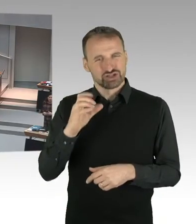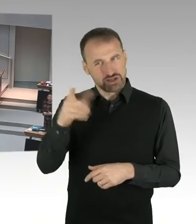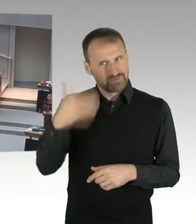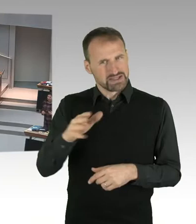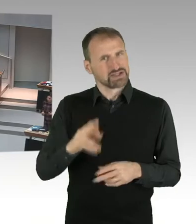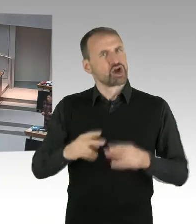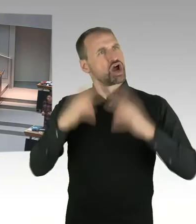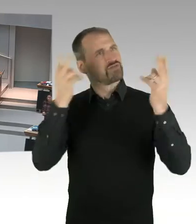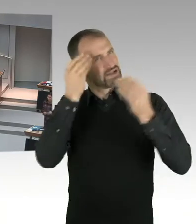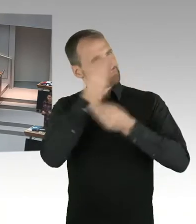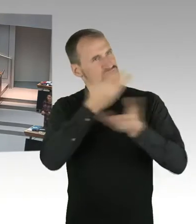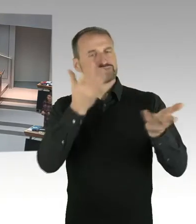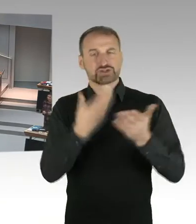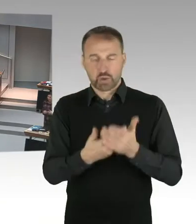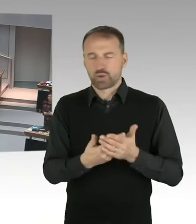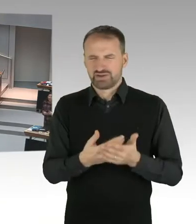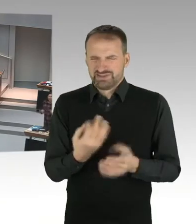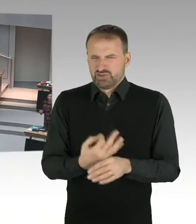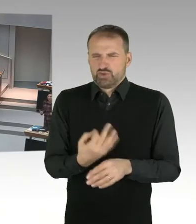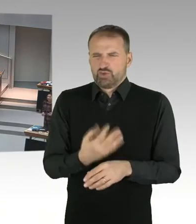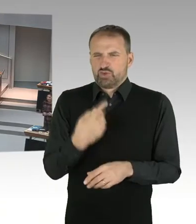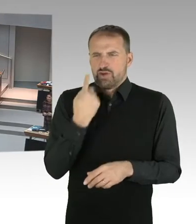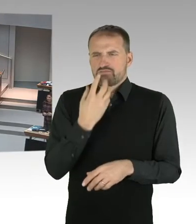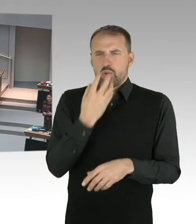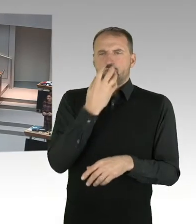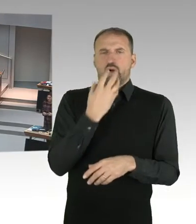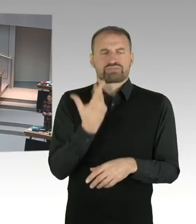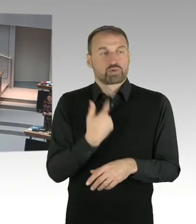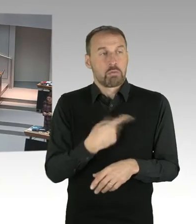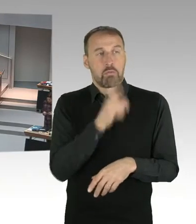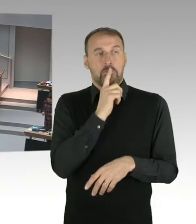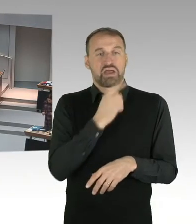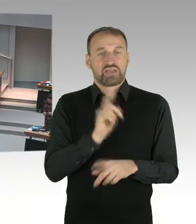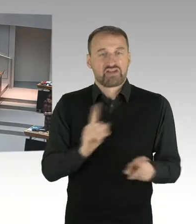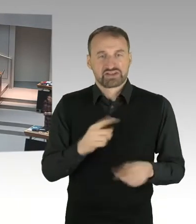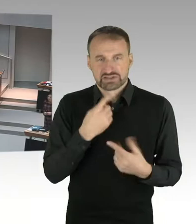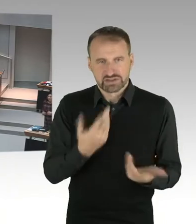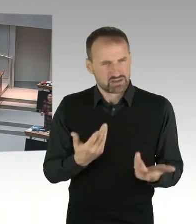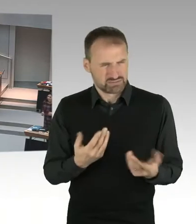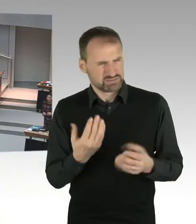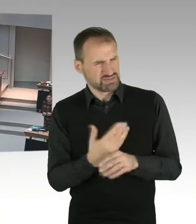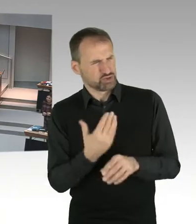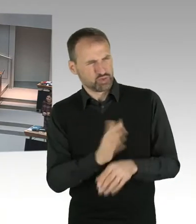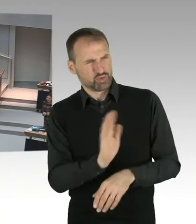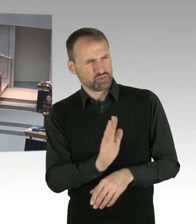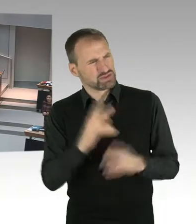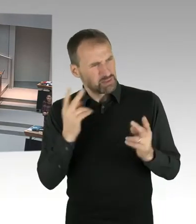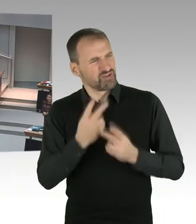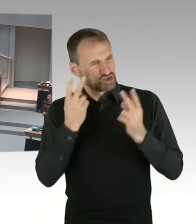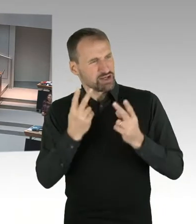Jetzt zu der Auseinandersetzung in der Öffentlichkeit, hier kann ich ganz klar sagen, hier ging es darum,